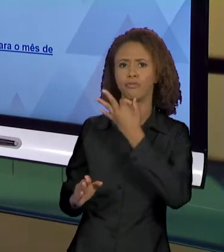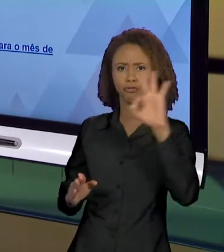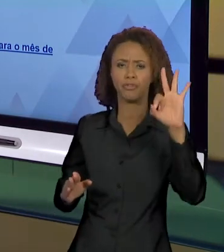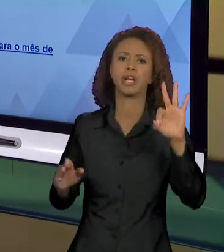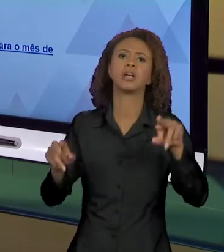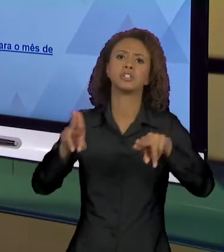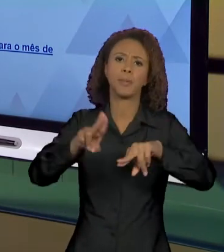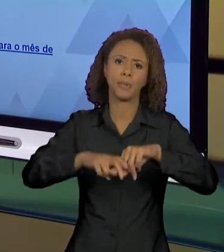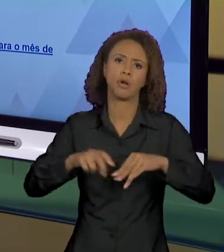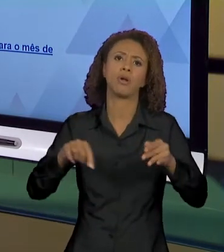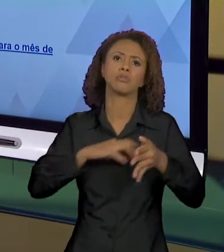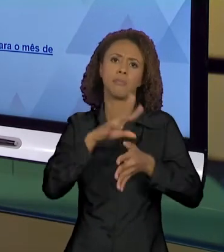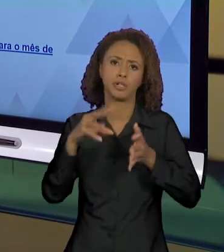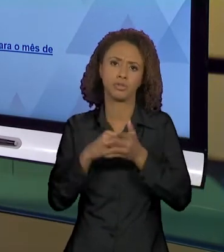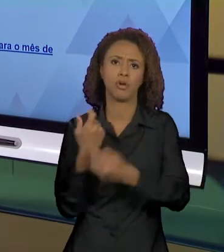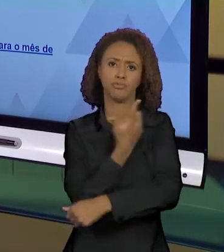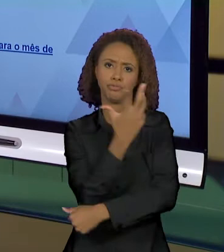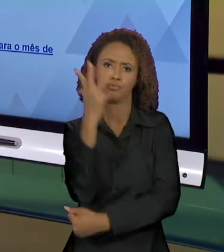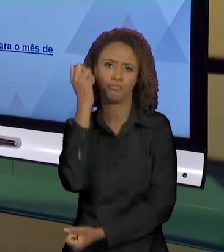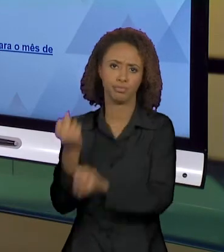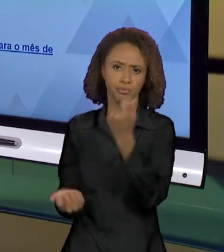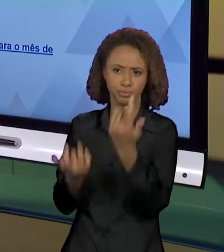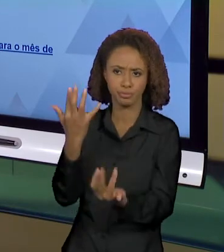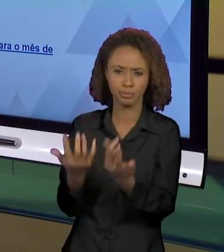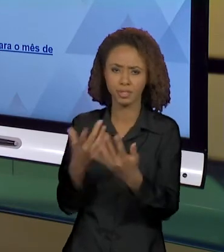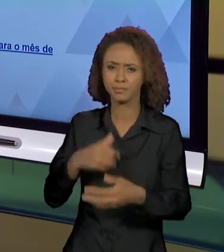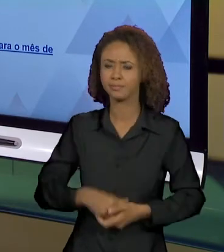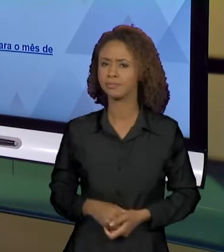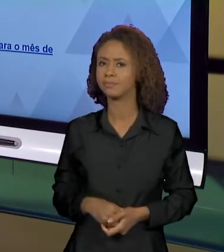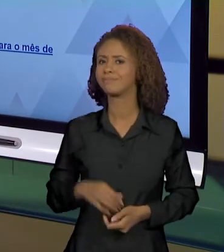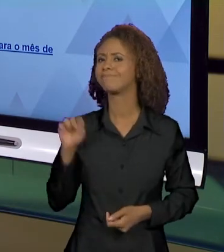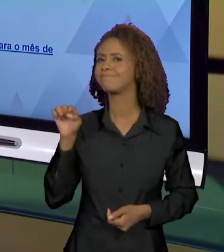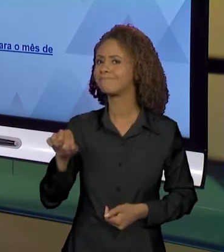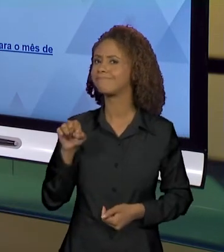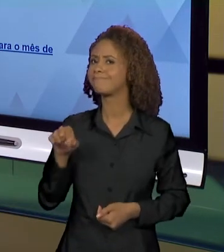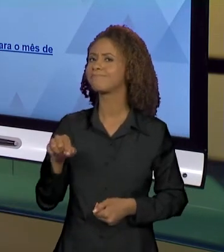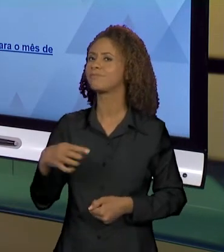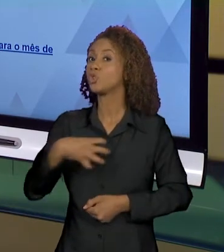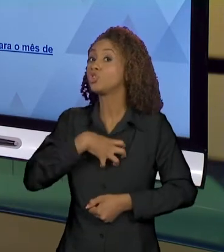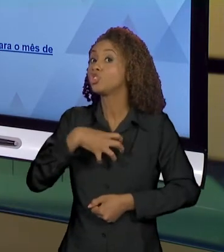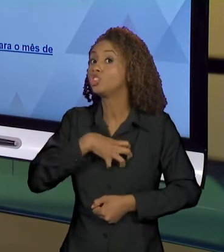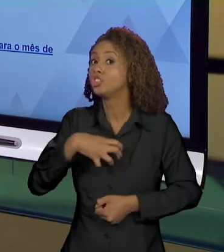AMAZÔNIA, E COMO QUE ESSA NOTÍCIA TAMBÉM FOI